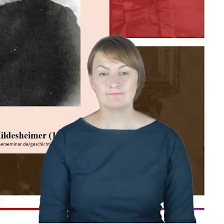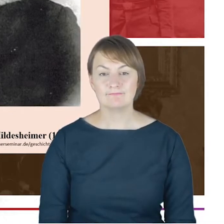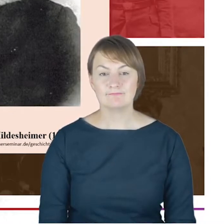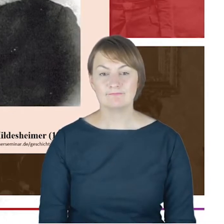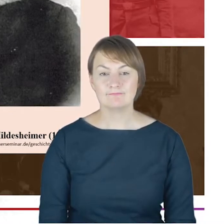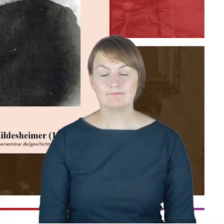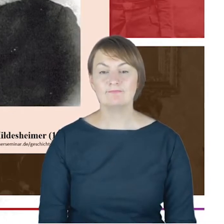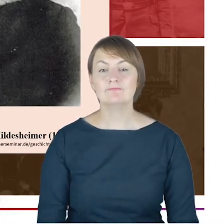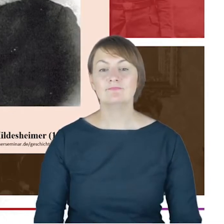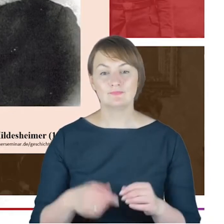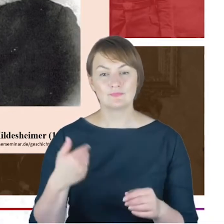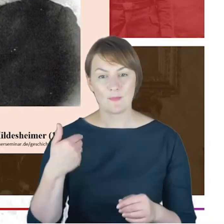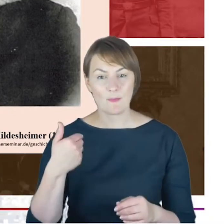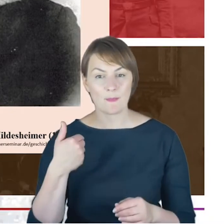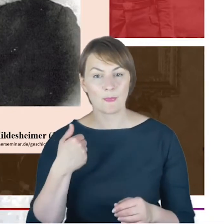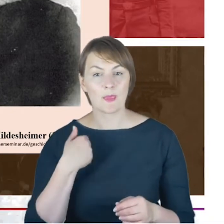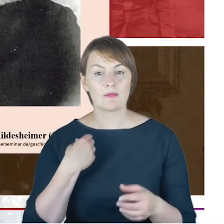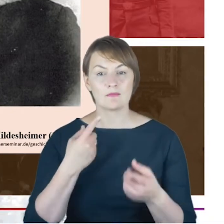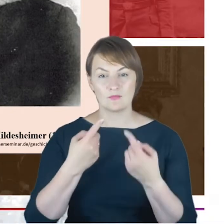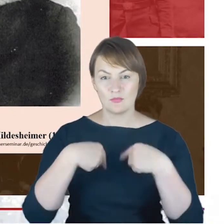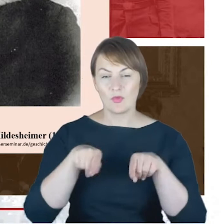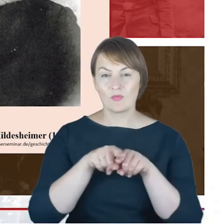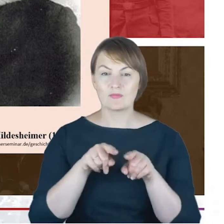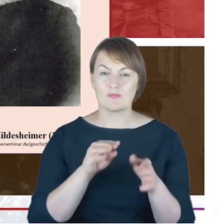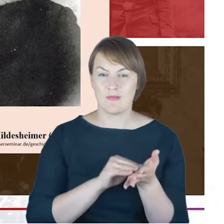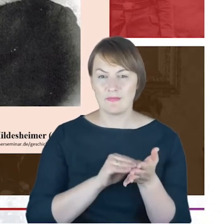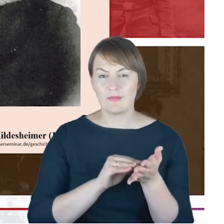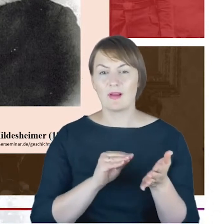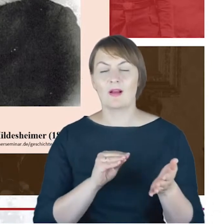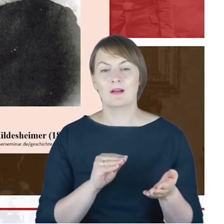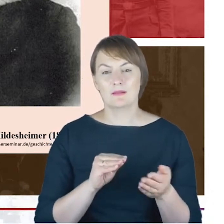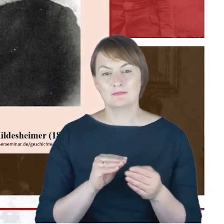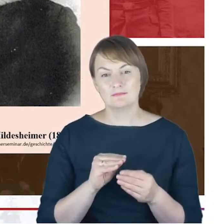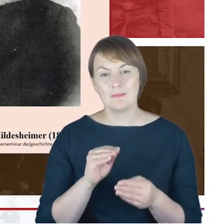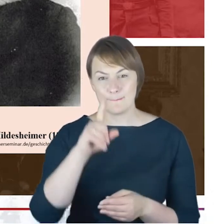i Synagoge Stiftung w Berlinie, w której znajdują się znajduje